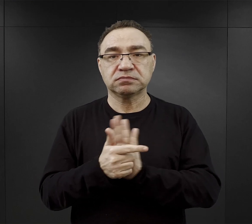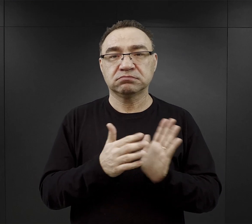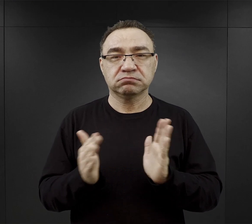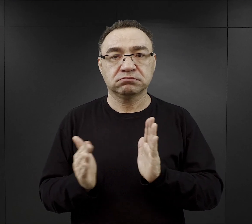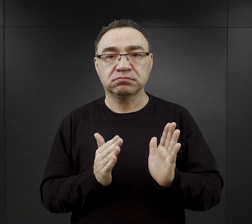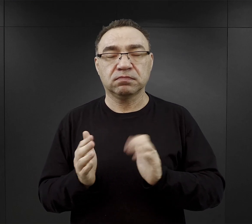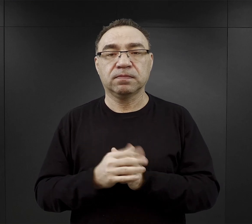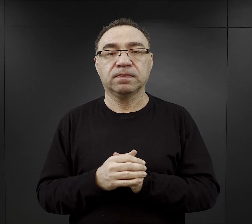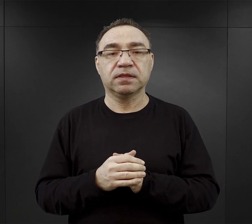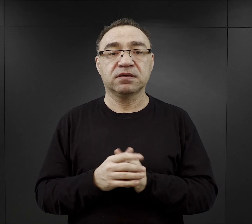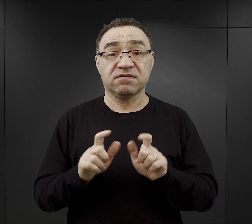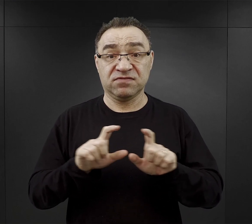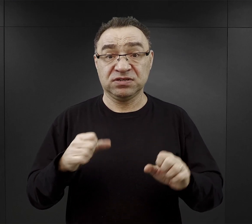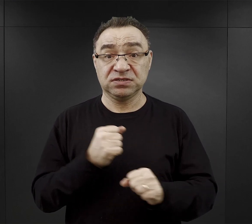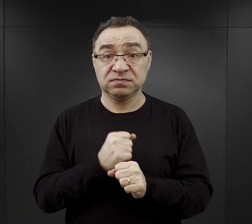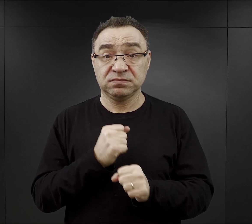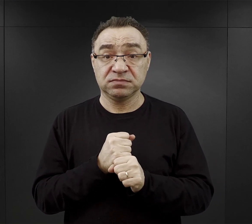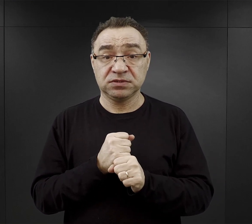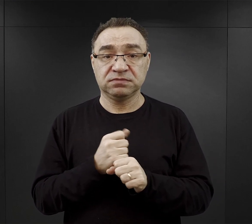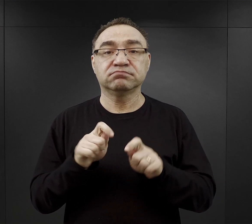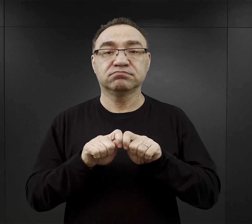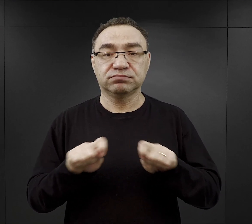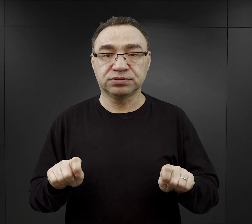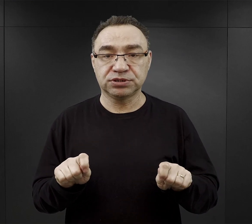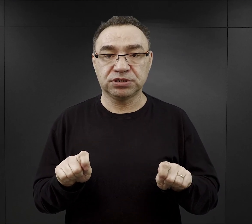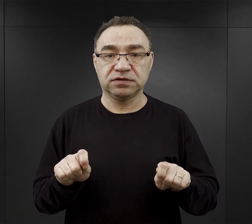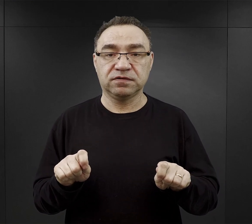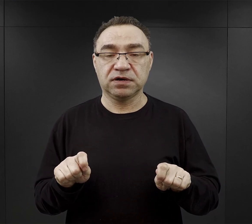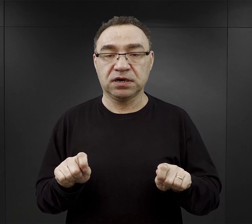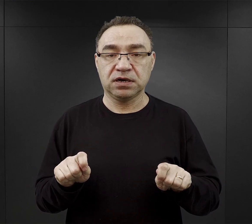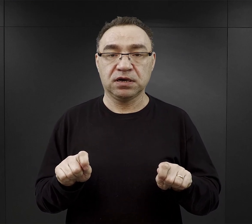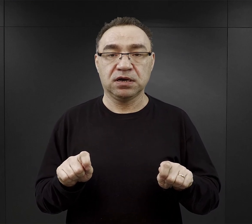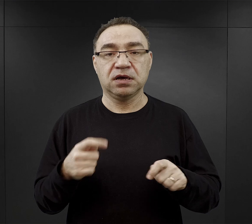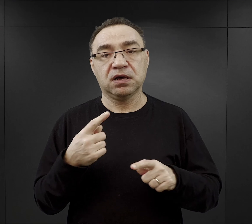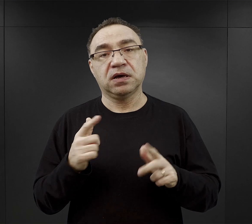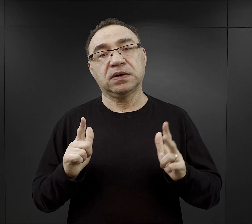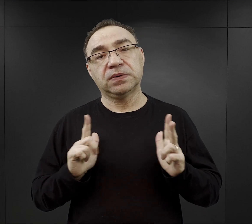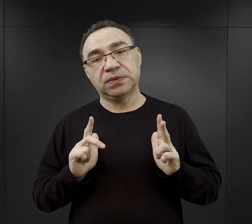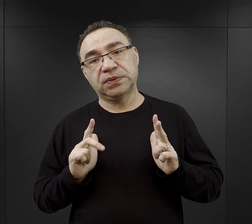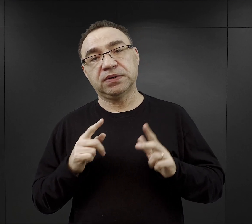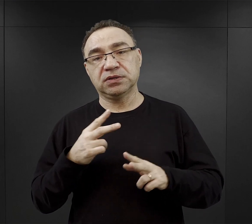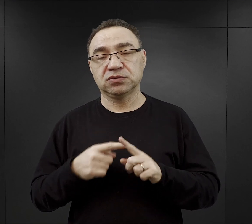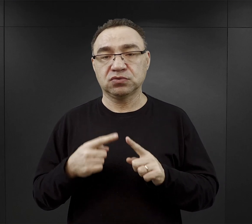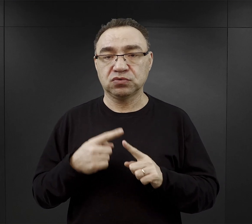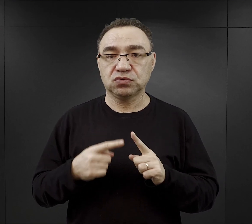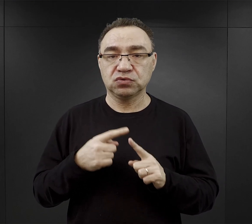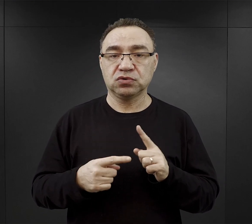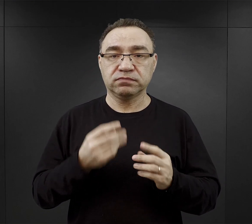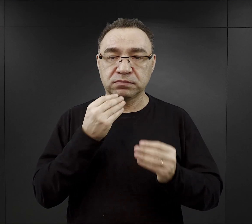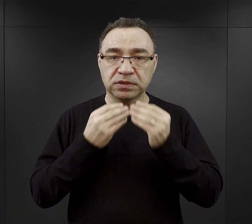W czasie pracy był czas na przerwę, kiedy mogli trochę odpocząć i spożyć obiad.